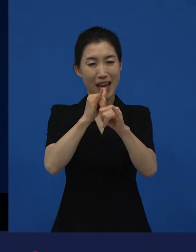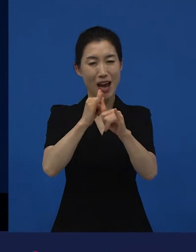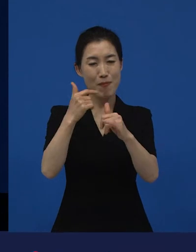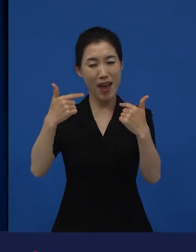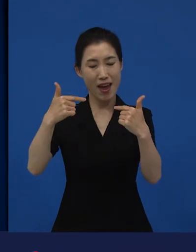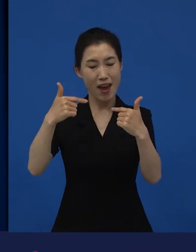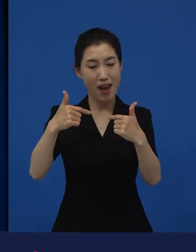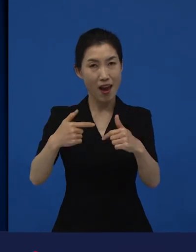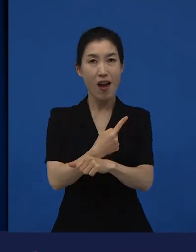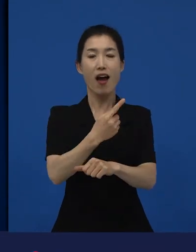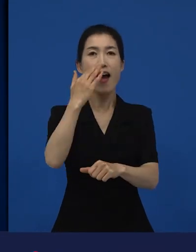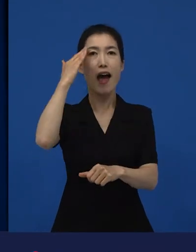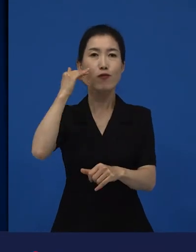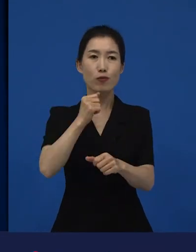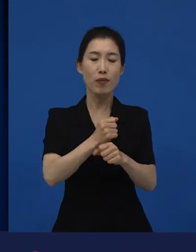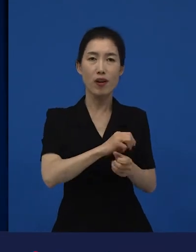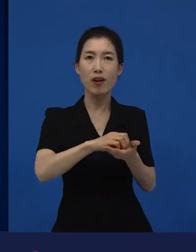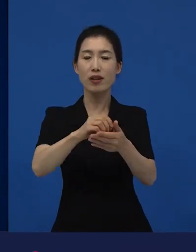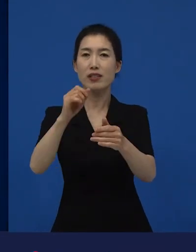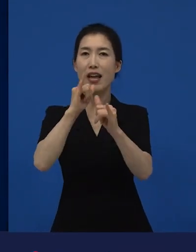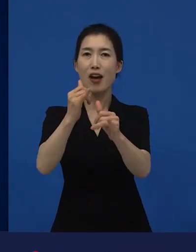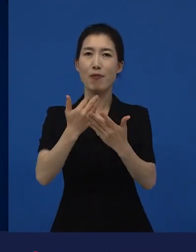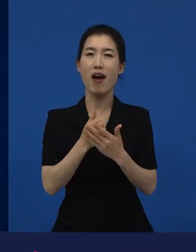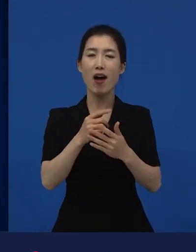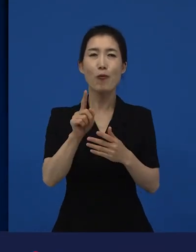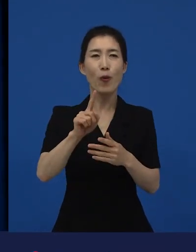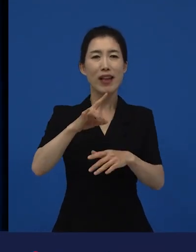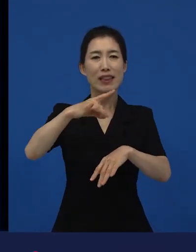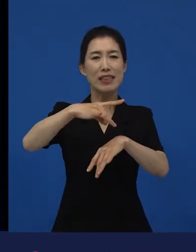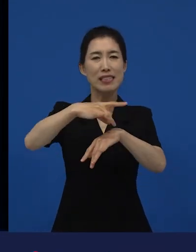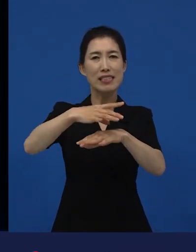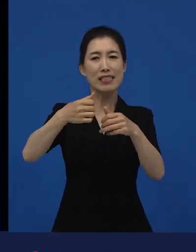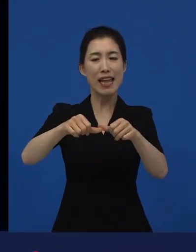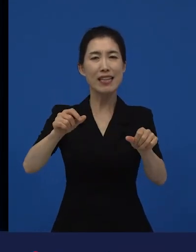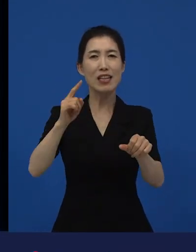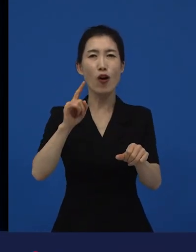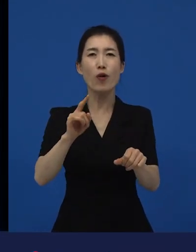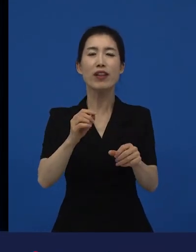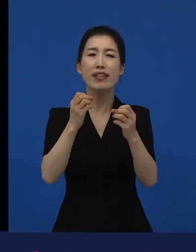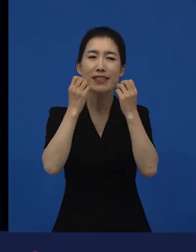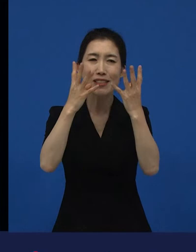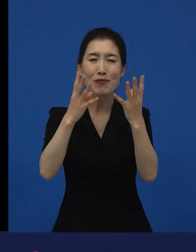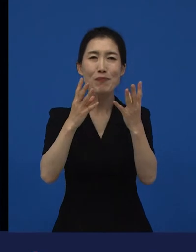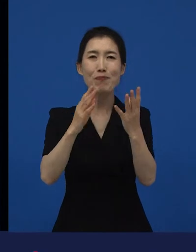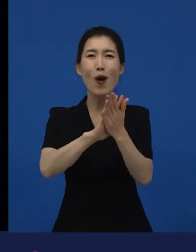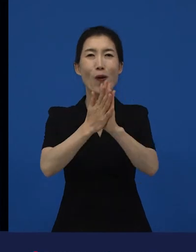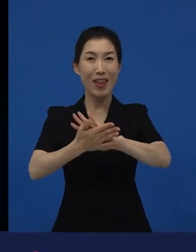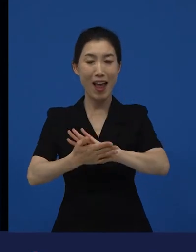그래서 굉장히 기분 좋은 변화였다, 라는 생각이 들었던 게 이 다양성 영화들이 가지는